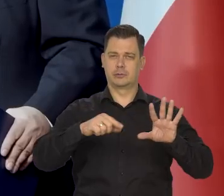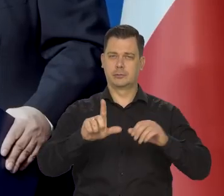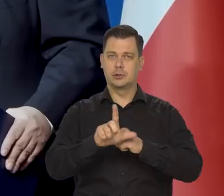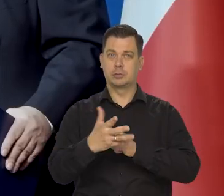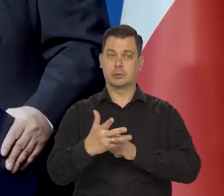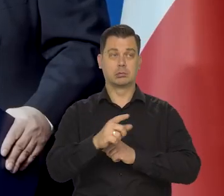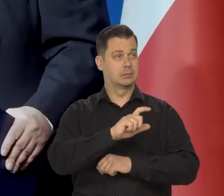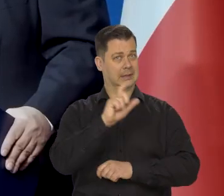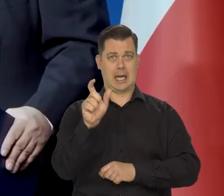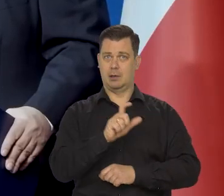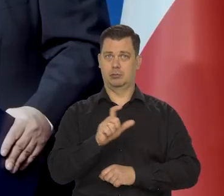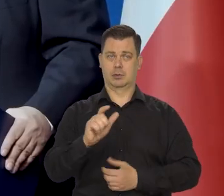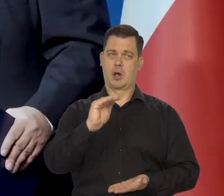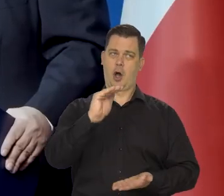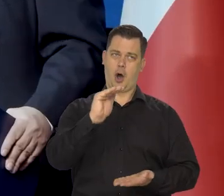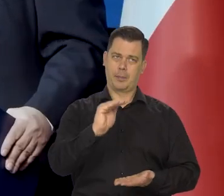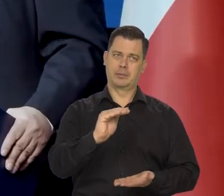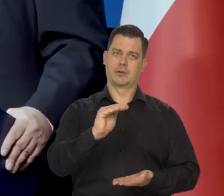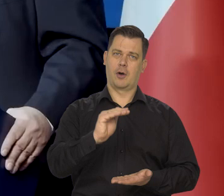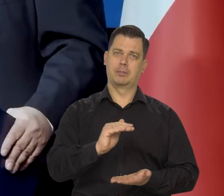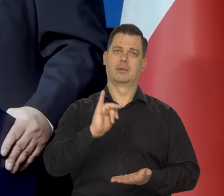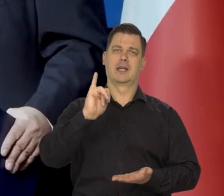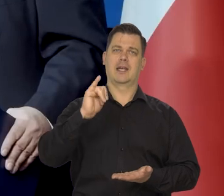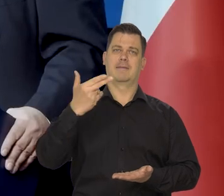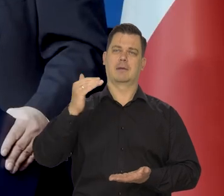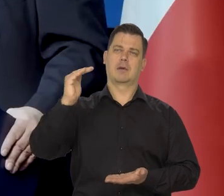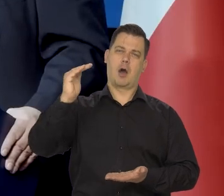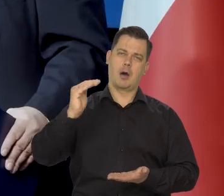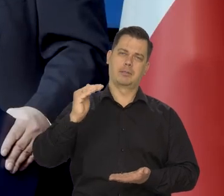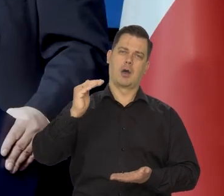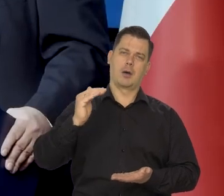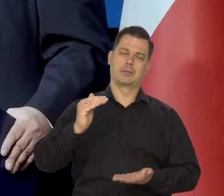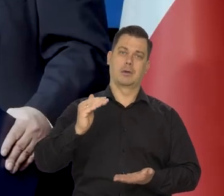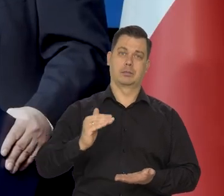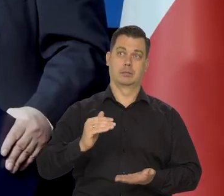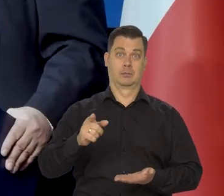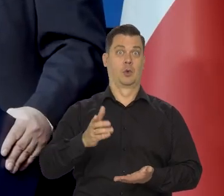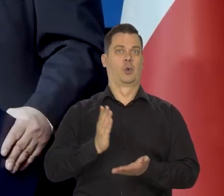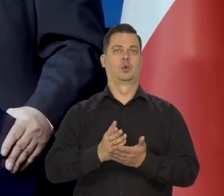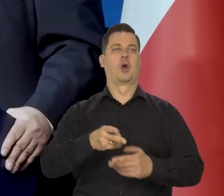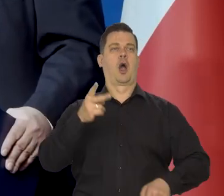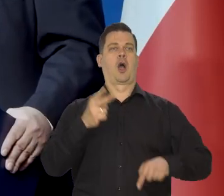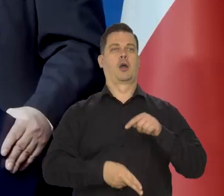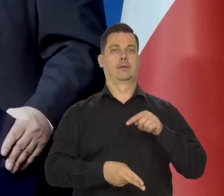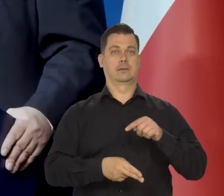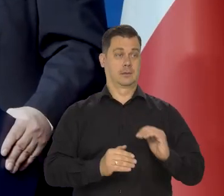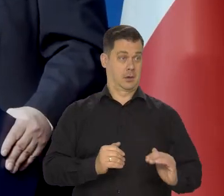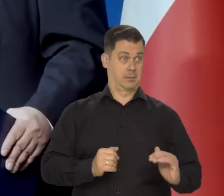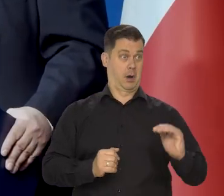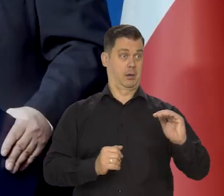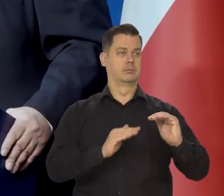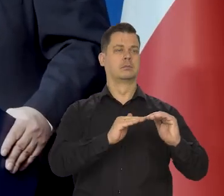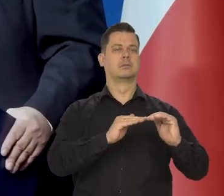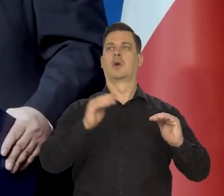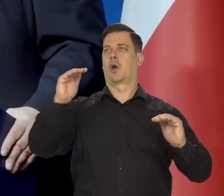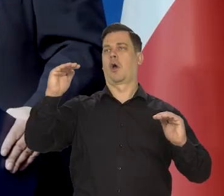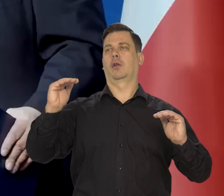cały czas sprzyja obniżaniu się inflacji w kierunku celu inflacyjnego. Cały czas ono nie przestało działać, jak my przestaliśmy podnosić stopy,